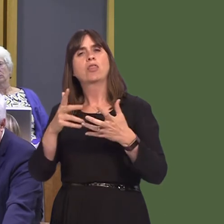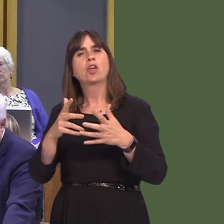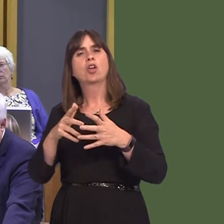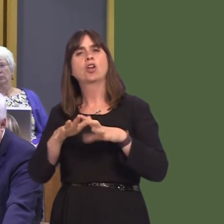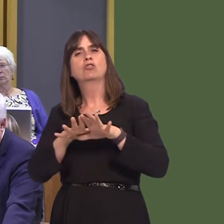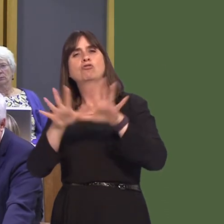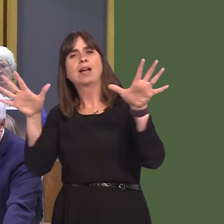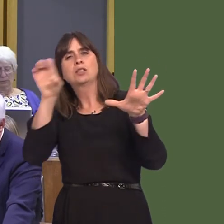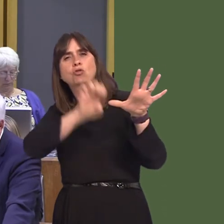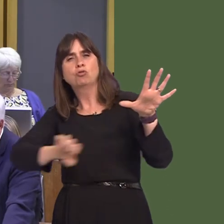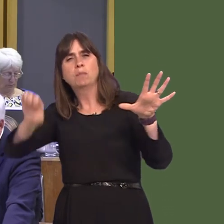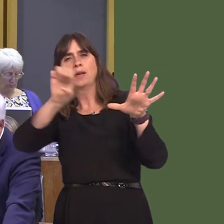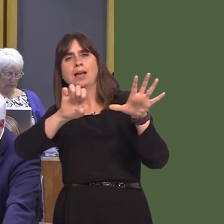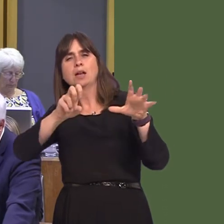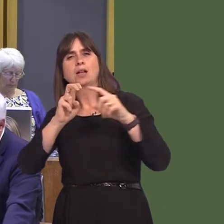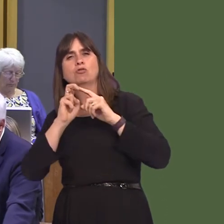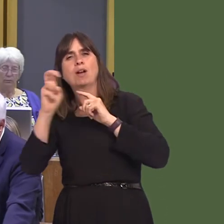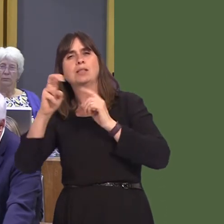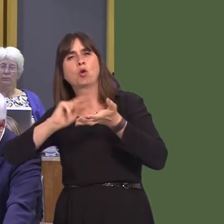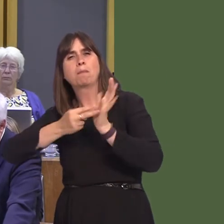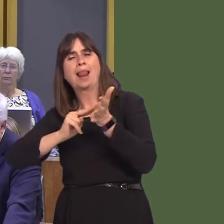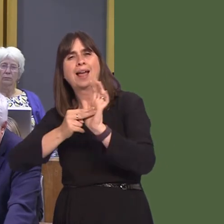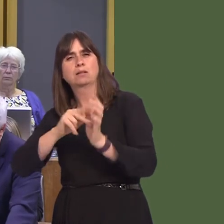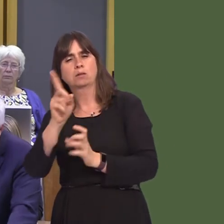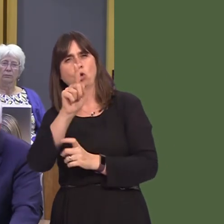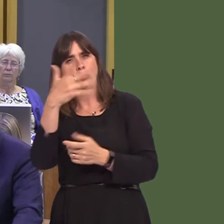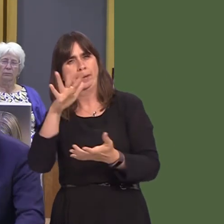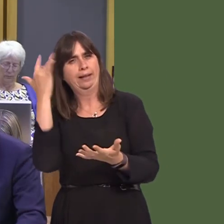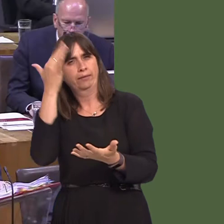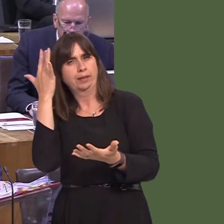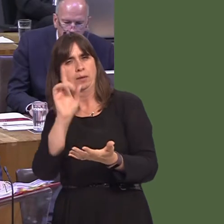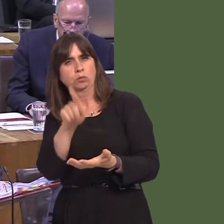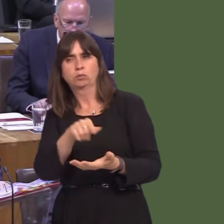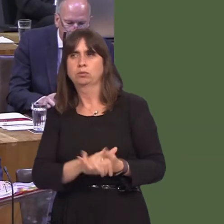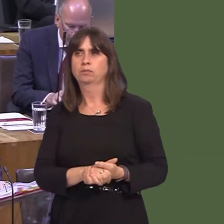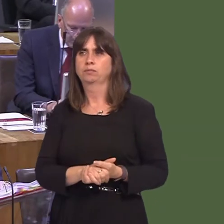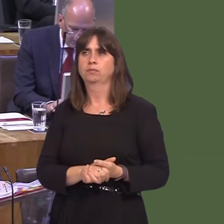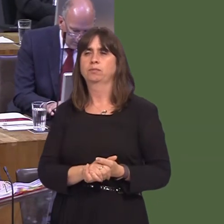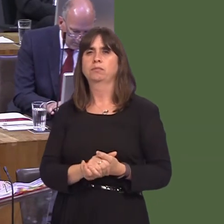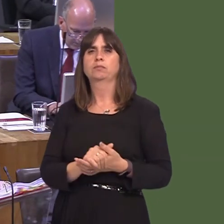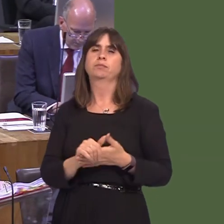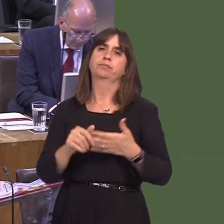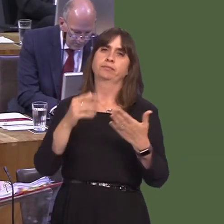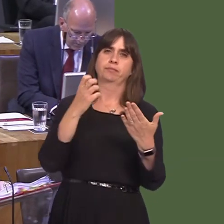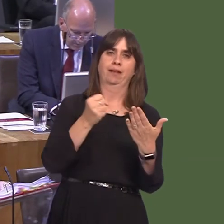traws-Ewropeaidd wrth ddatblygu ei chynlluniau trafnidiaeth? OAQ52329 Carwyn Jones AM: Our investment in the road network to meet European standards and our